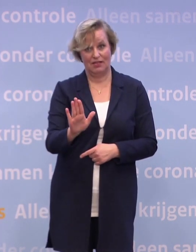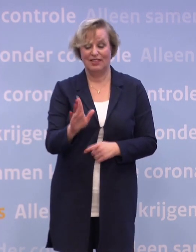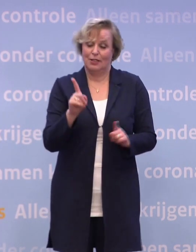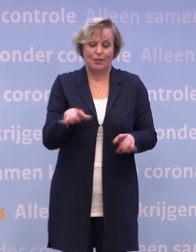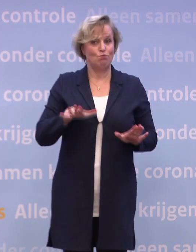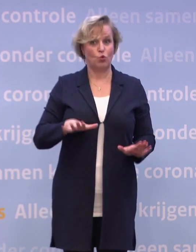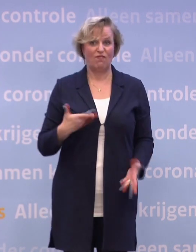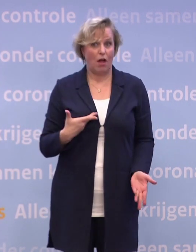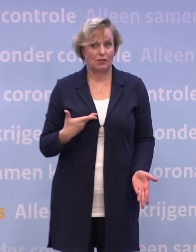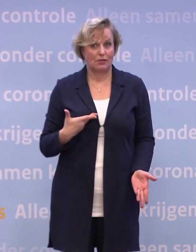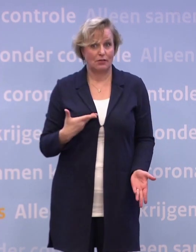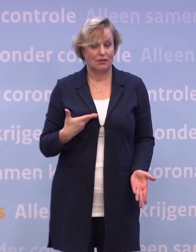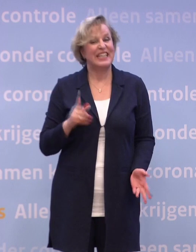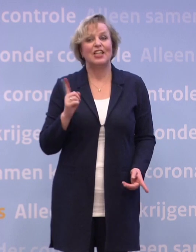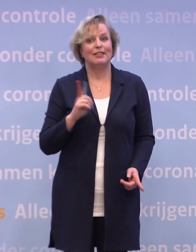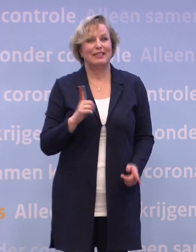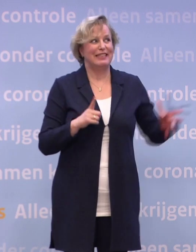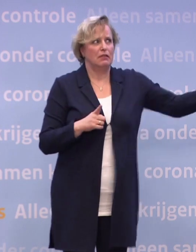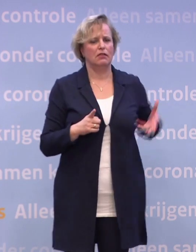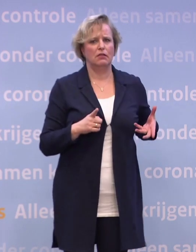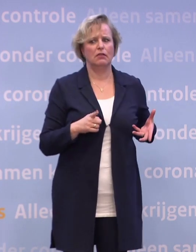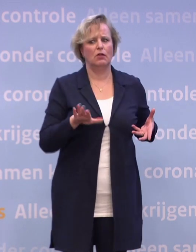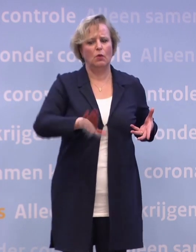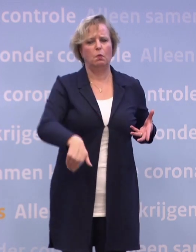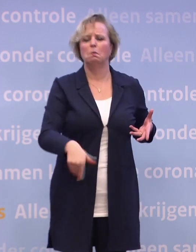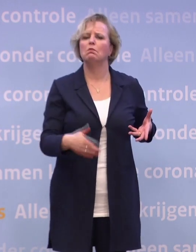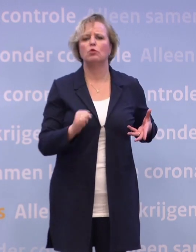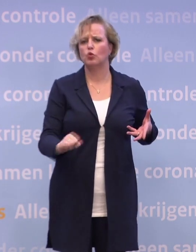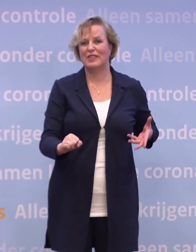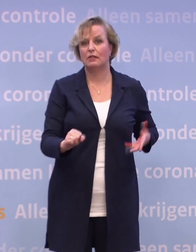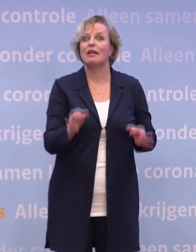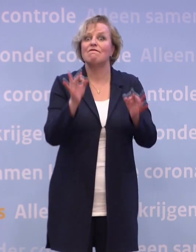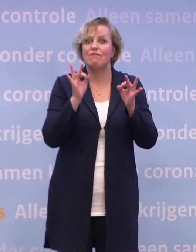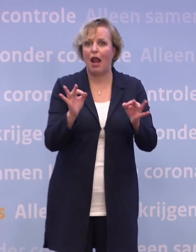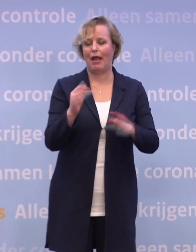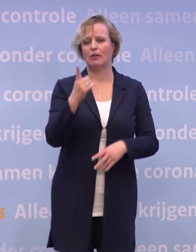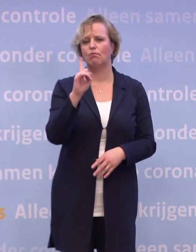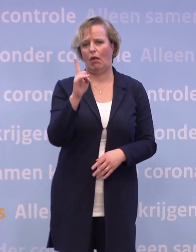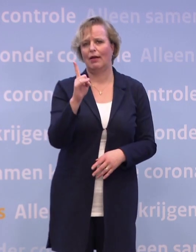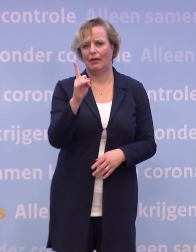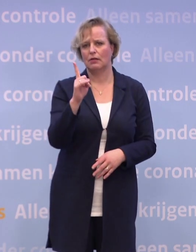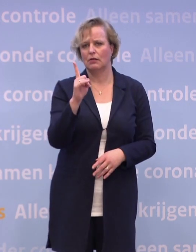En daar wil ik ook geen enkel bochtje korter nemen dan dat. De veiligheidsvereisten, de vereisten van het goed toezicht houden...